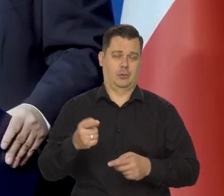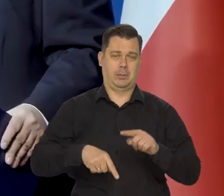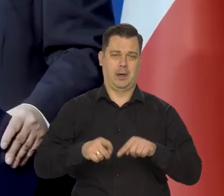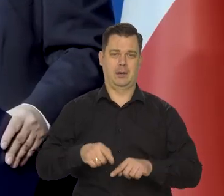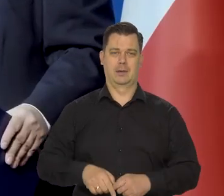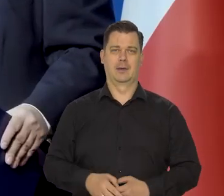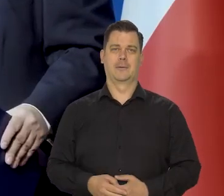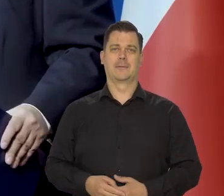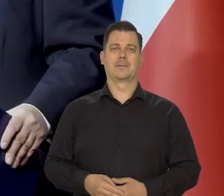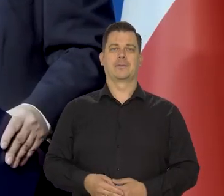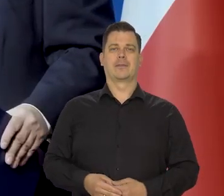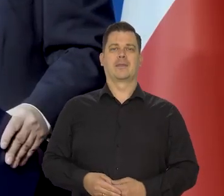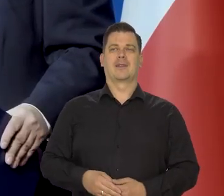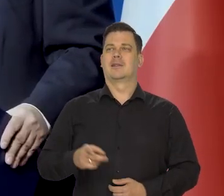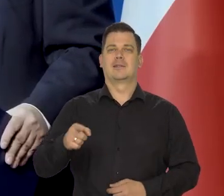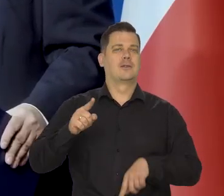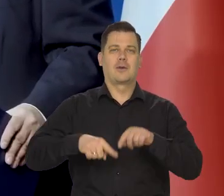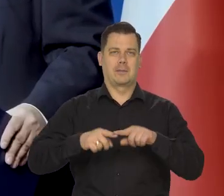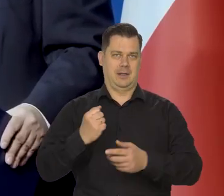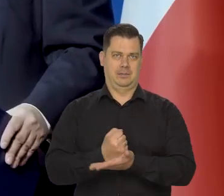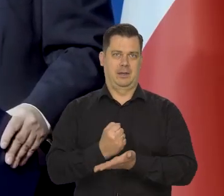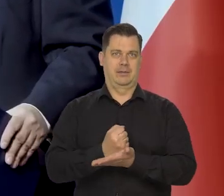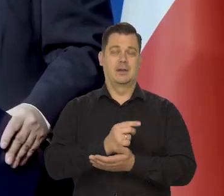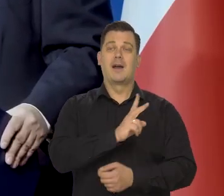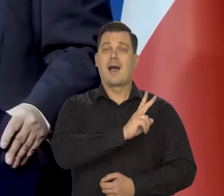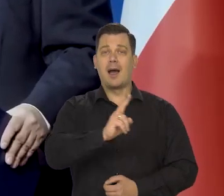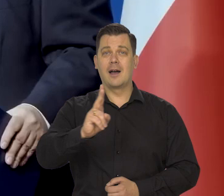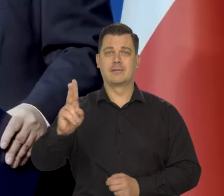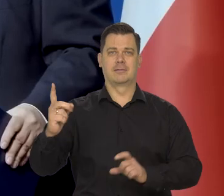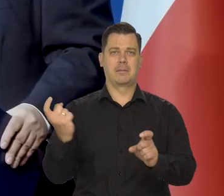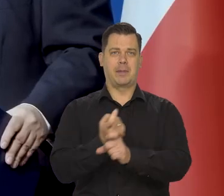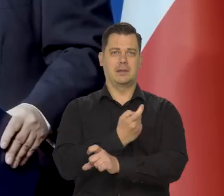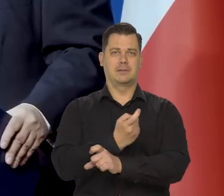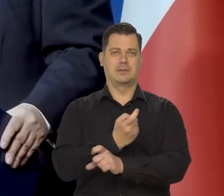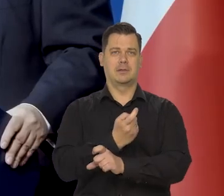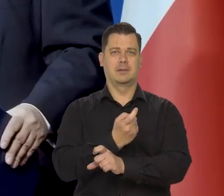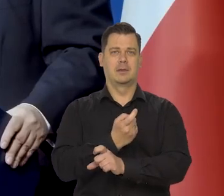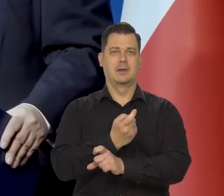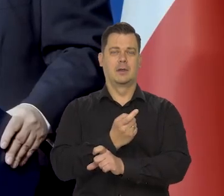To jest naturalnie i każdy cywilizowany kraj